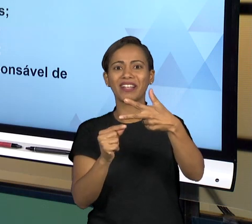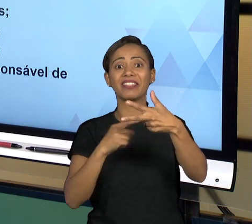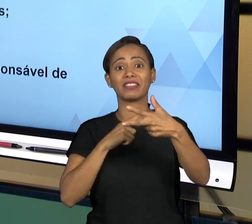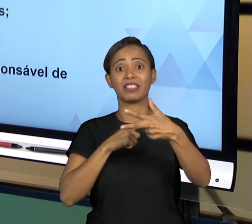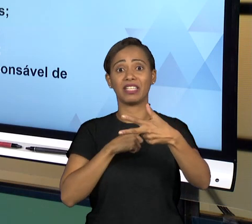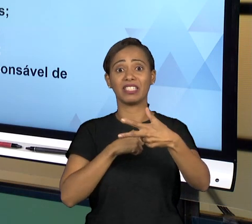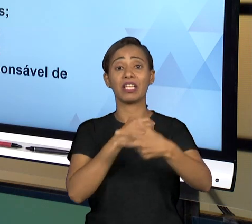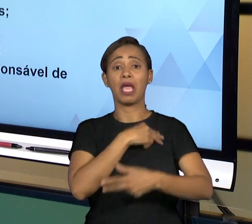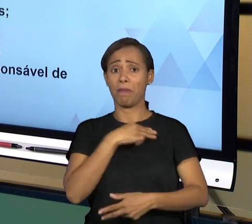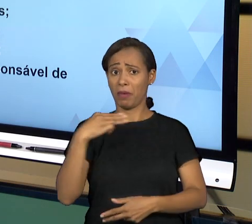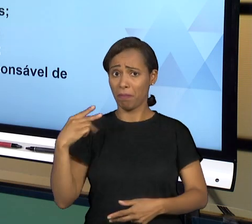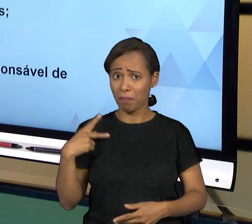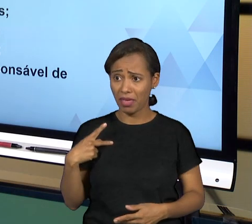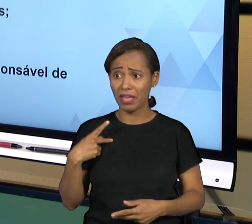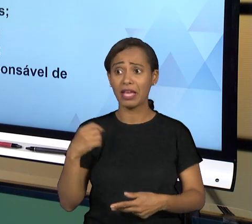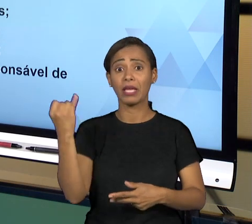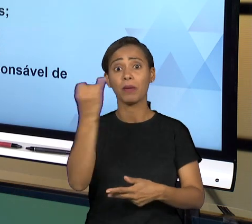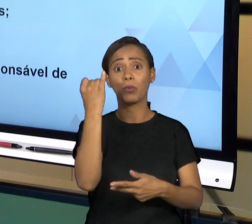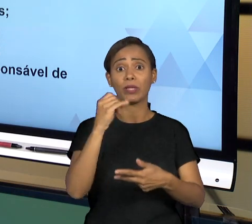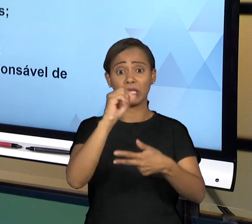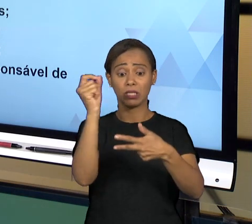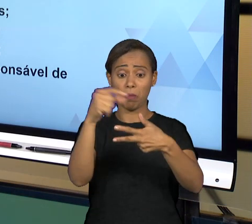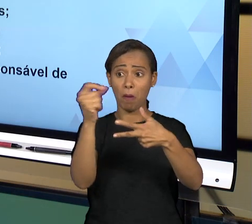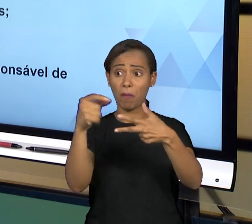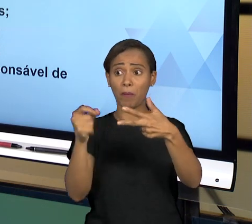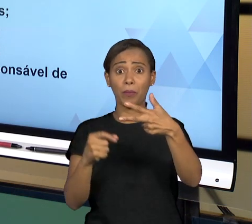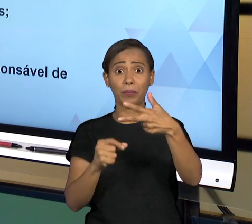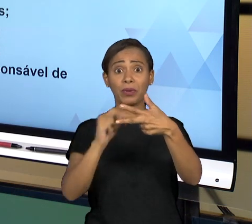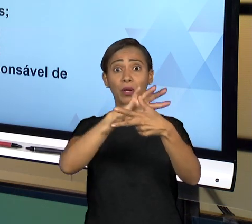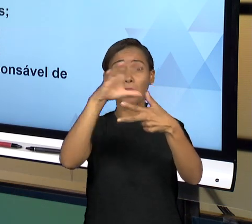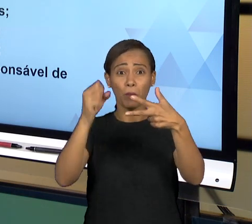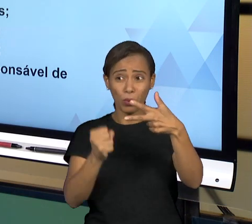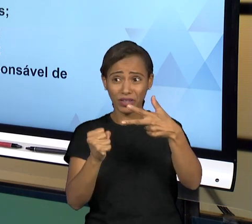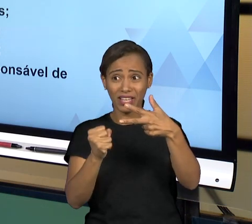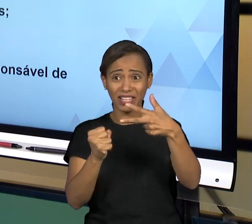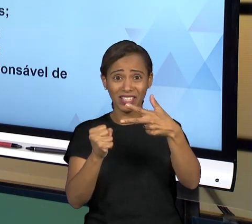CARACTERÍSTICAS MUITO IMPORTANTE COMO DE IRREDUTIBILIDADE, DE INAMOVIBILIDADE, DE